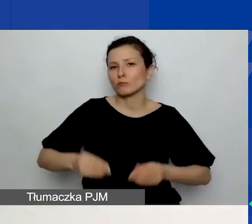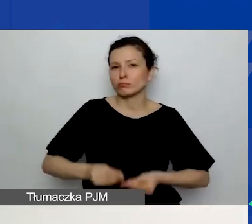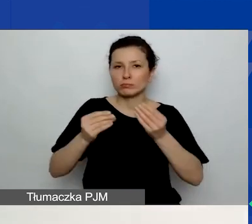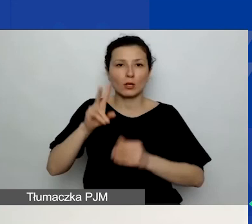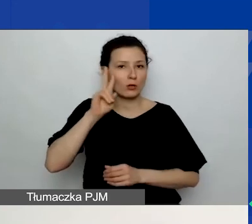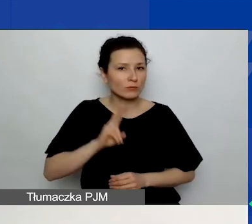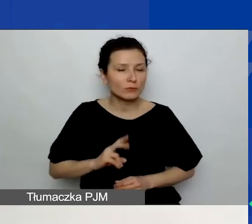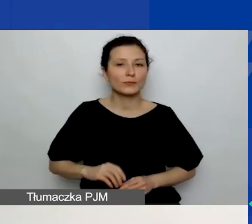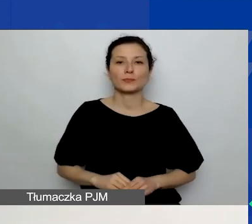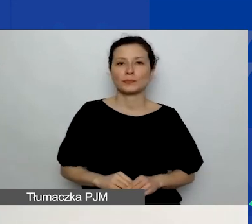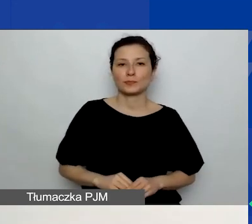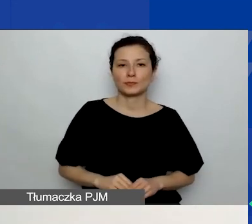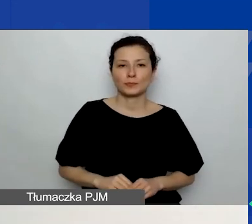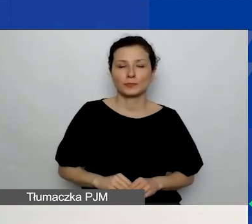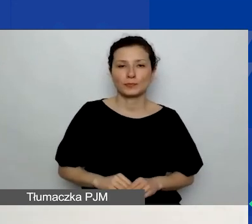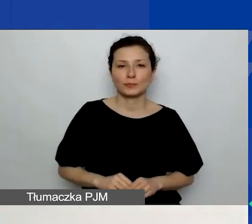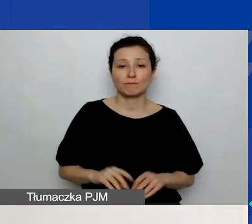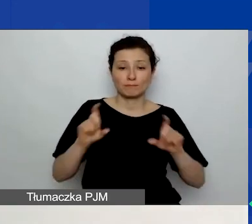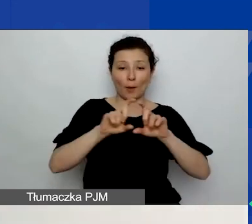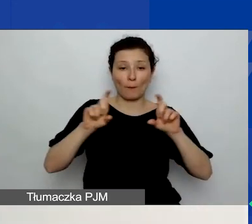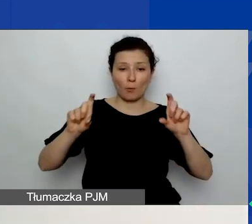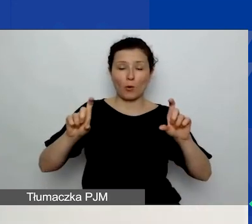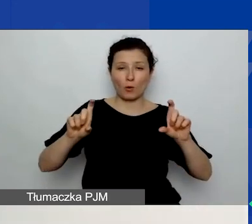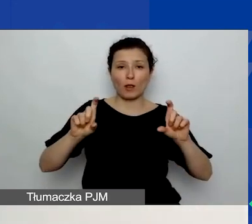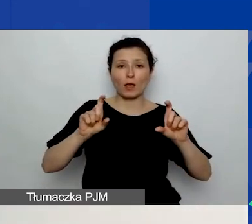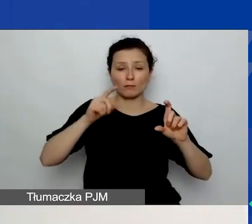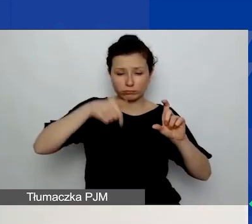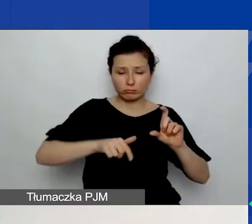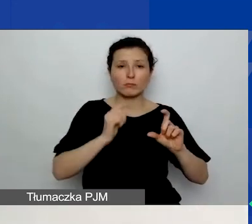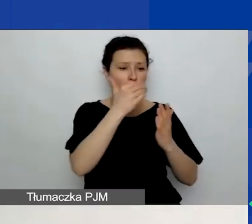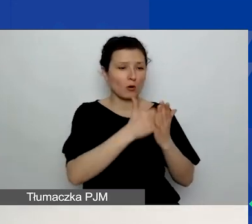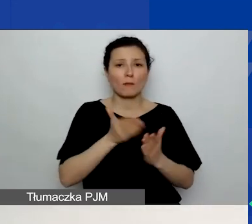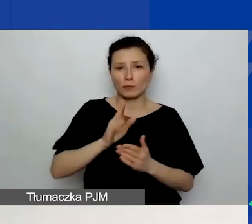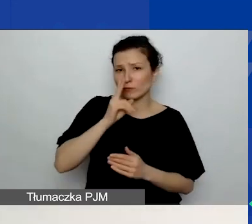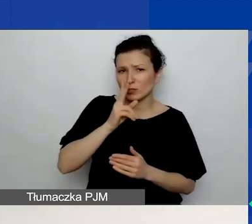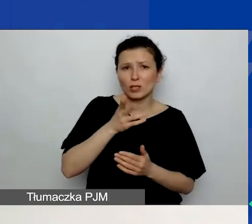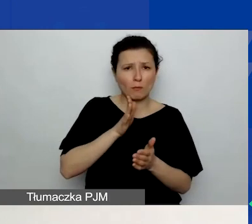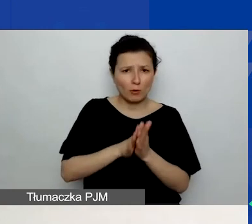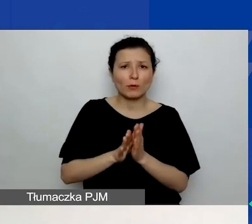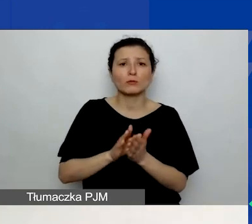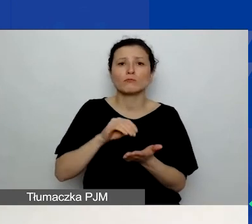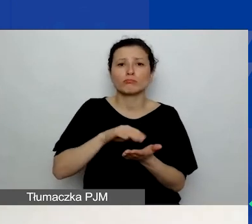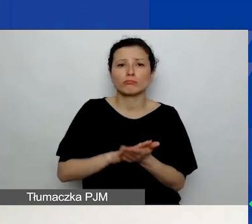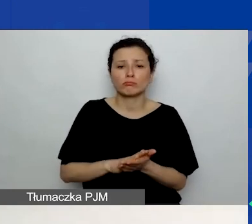Czyli w pole, które będziecie widzieli w generatorze, po prostu wpisujecie ten plan.